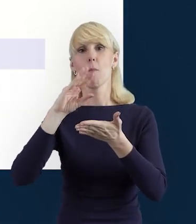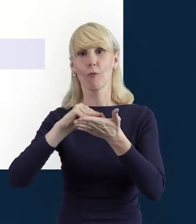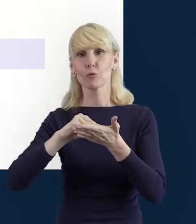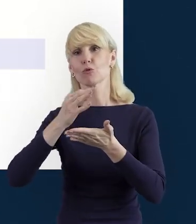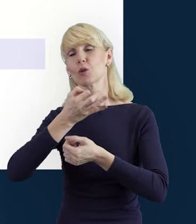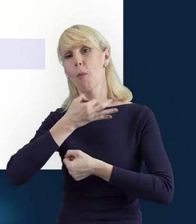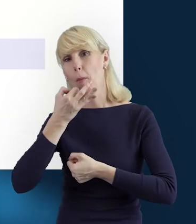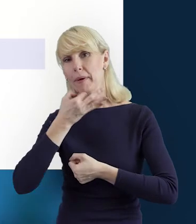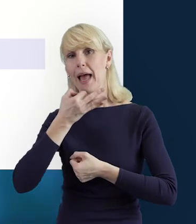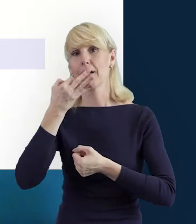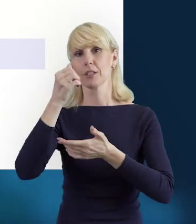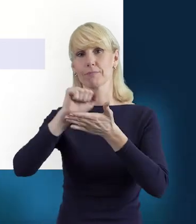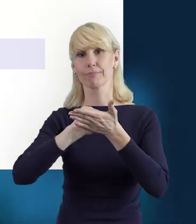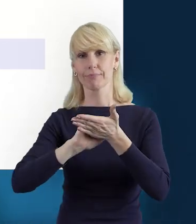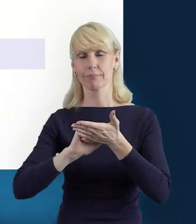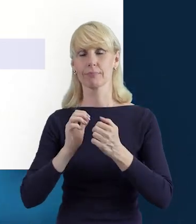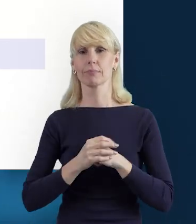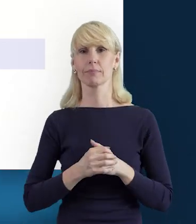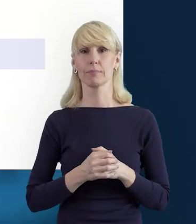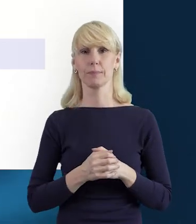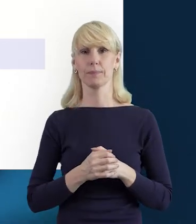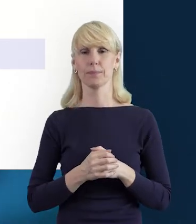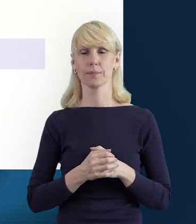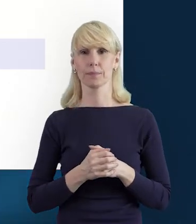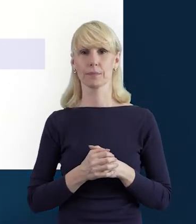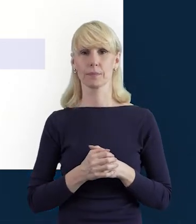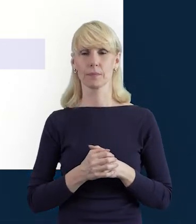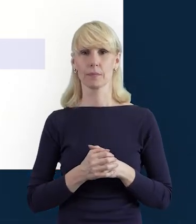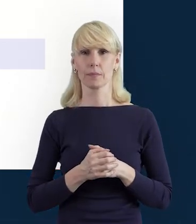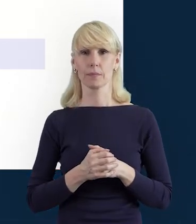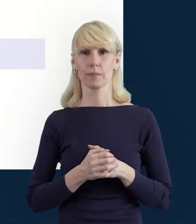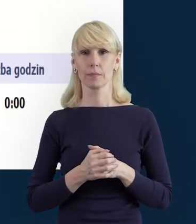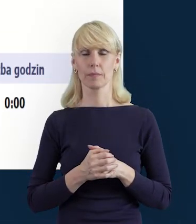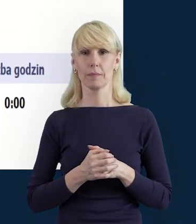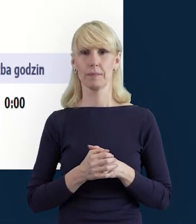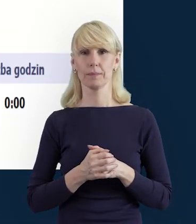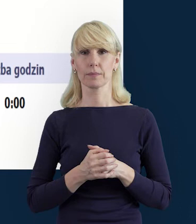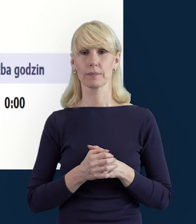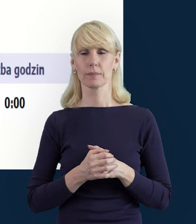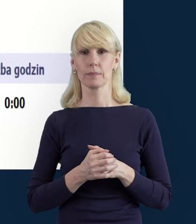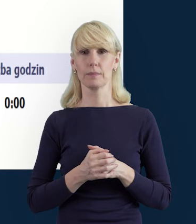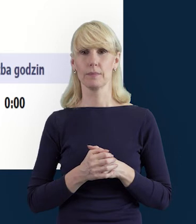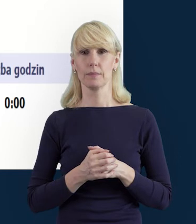Następnie, w kolejnym slajdzie pokazuję Państwu,